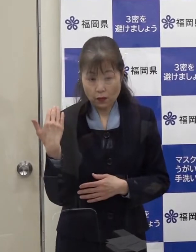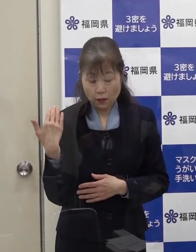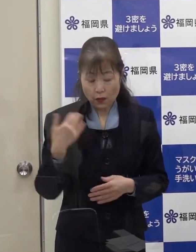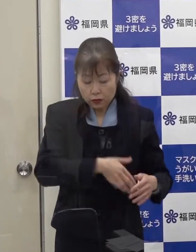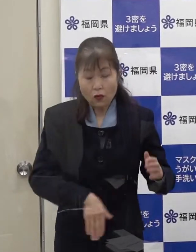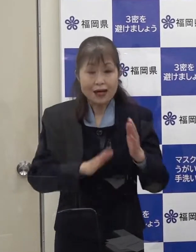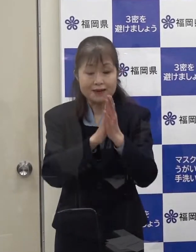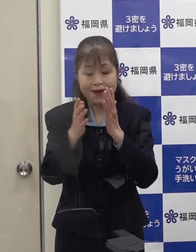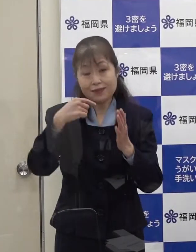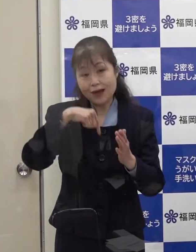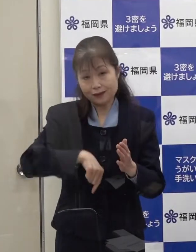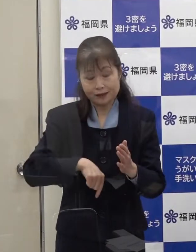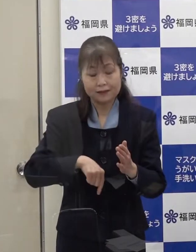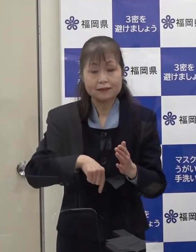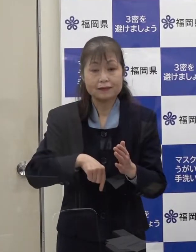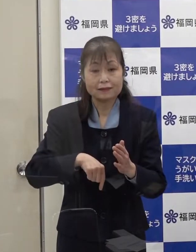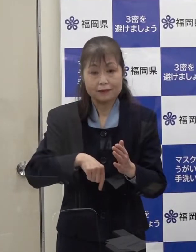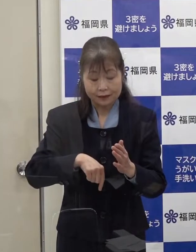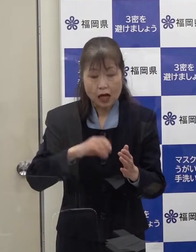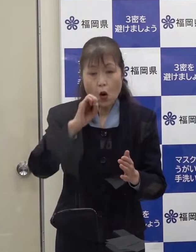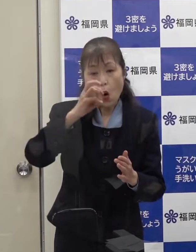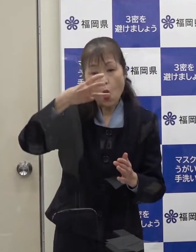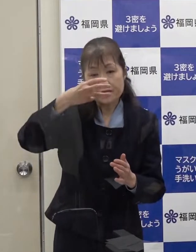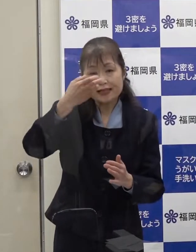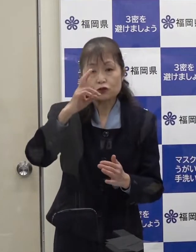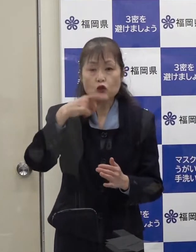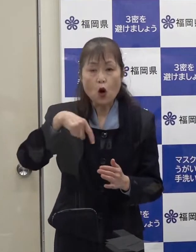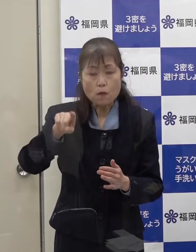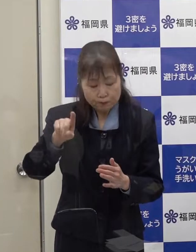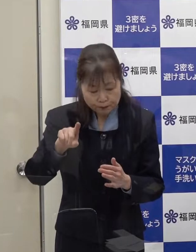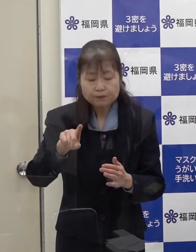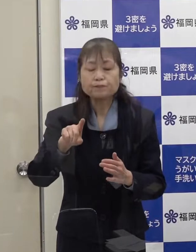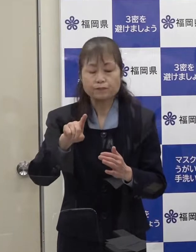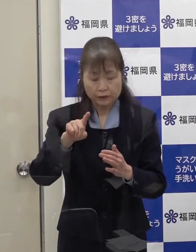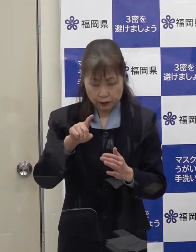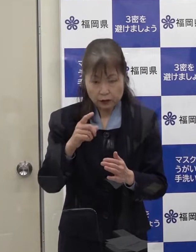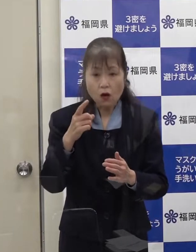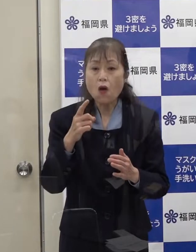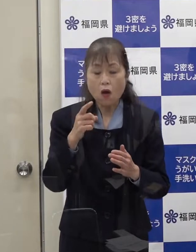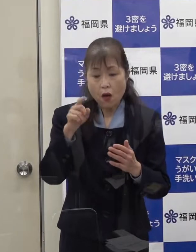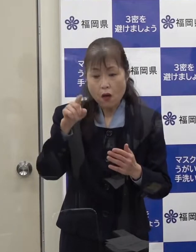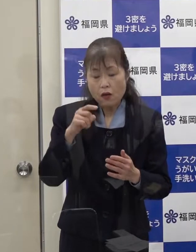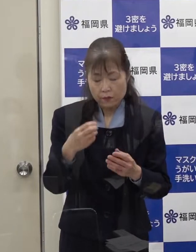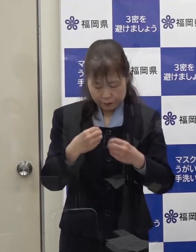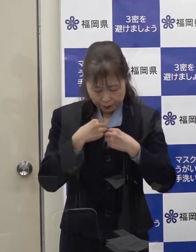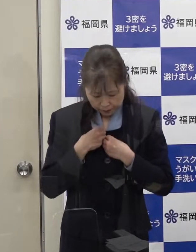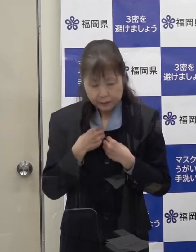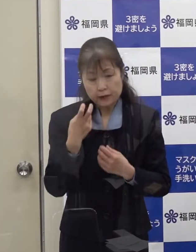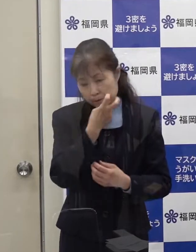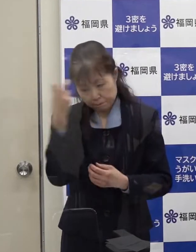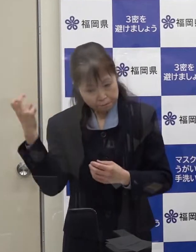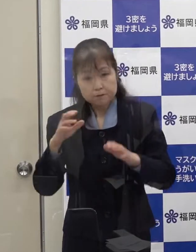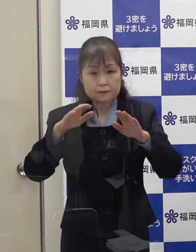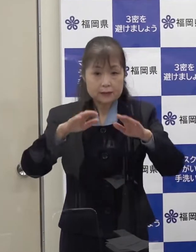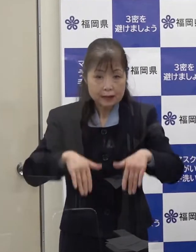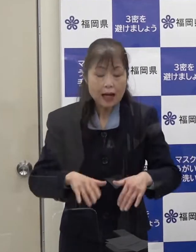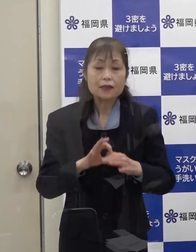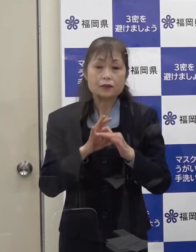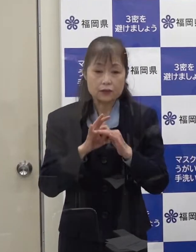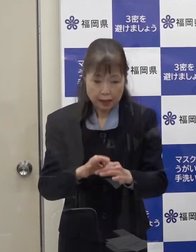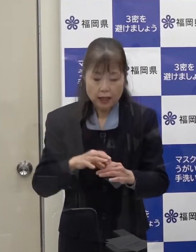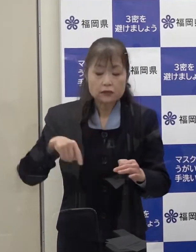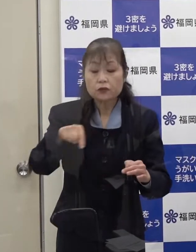（知事）福岡県内におけるオミクロン株の一例目が確定しましたので お知らせします